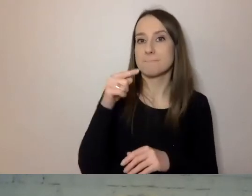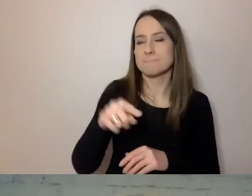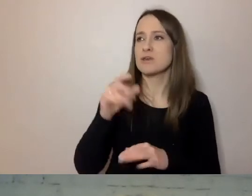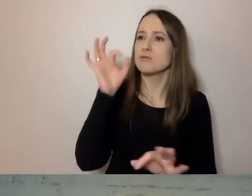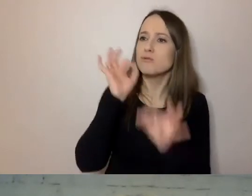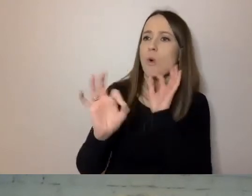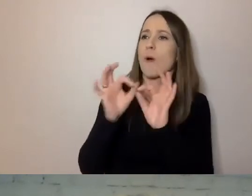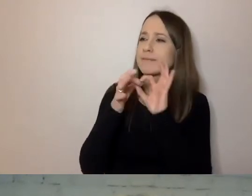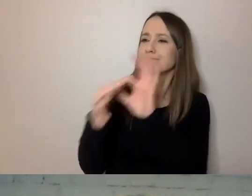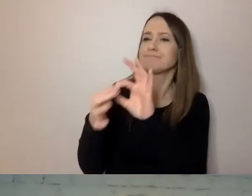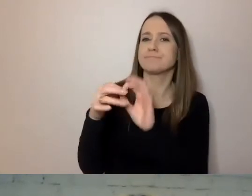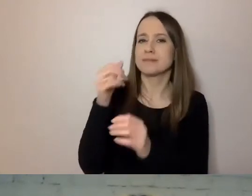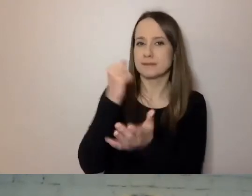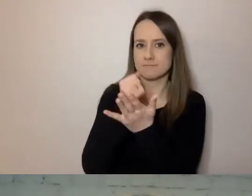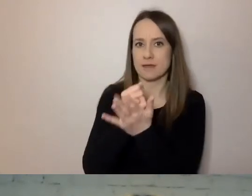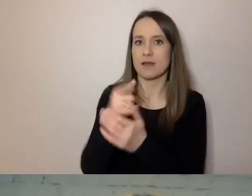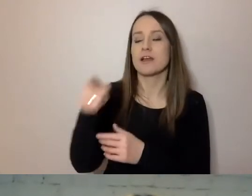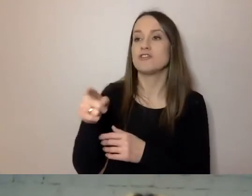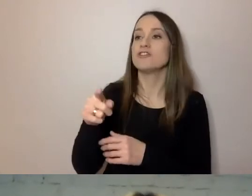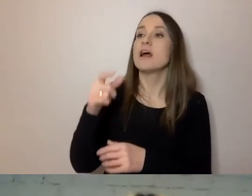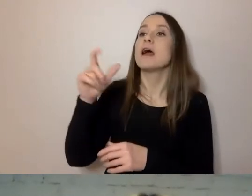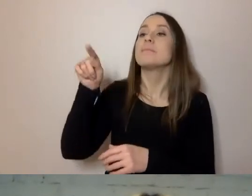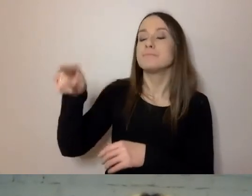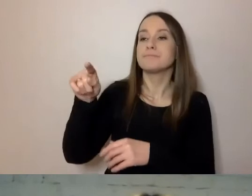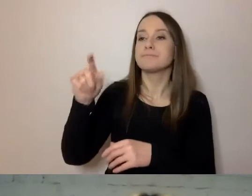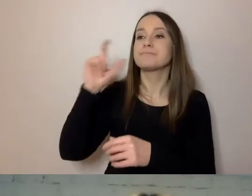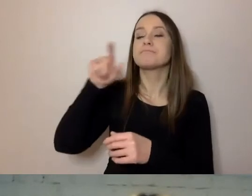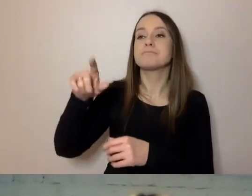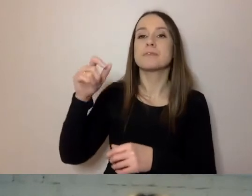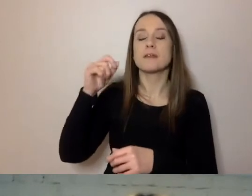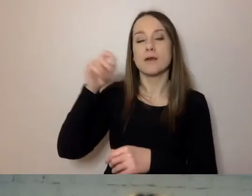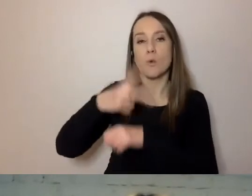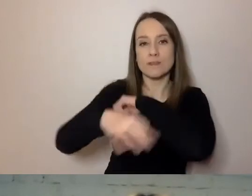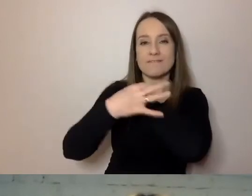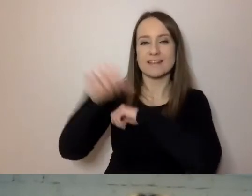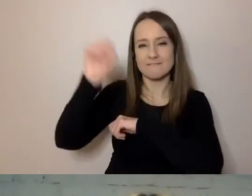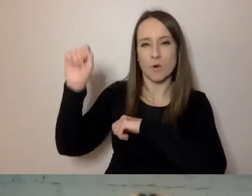Trafiły do Pracowni Prostej Polszczyzny Uniwersytetu Wrocławskiego. Tam zostały zbadane.